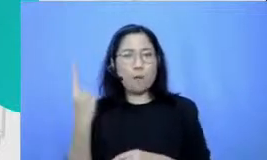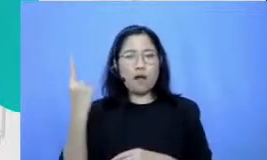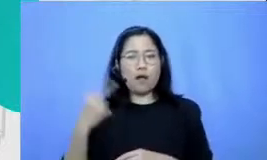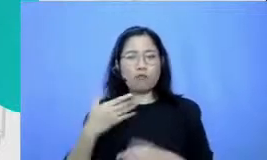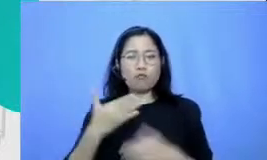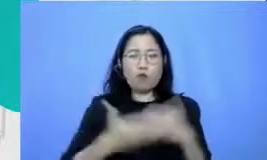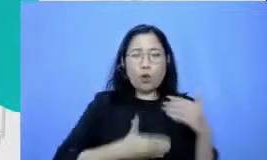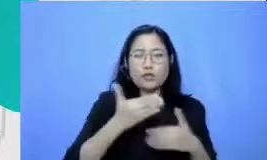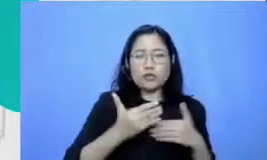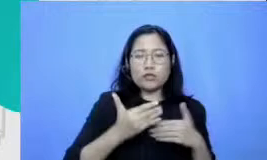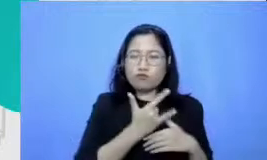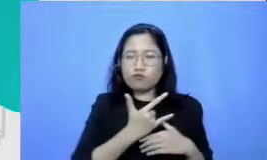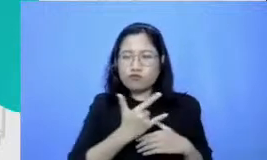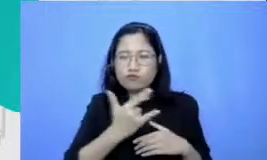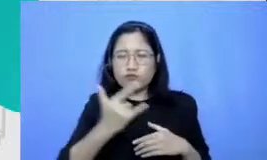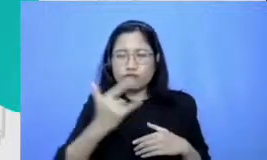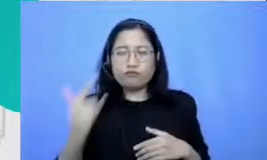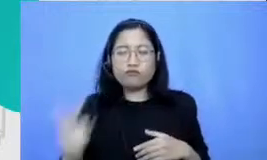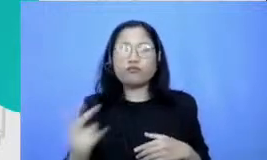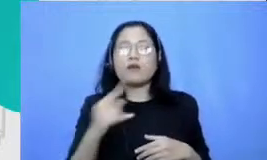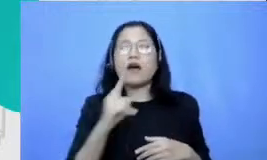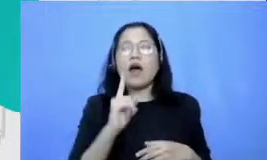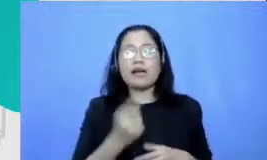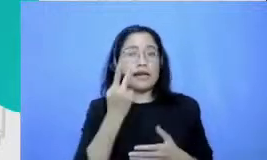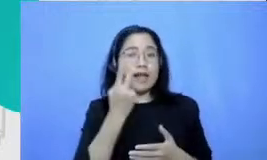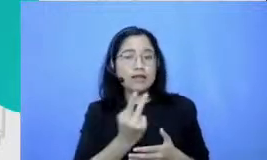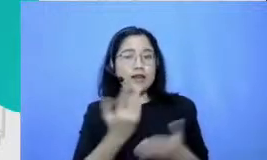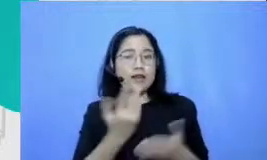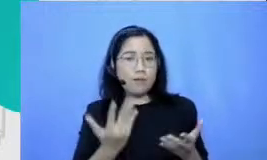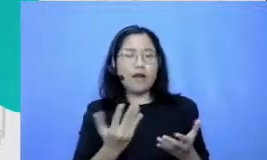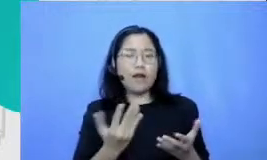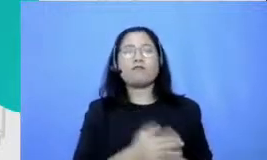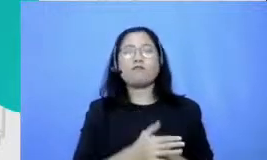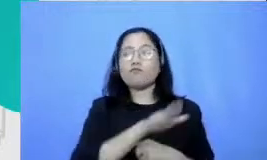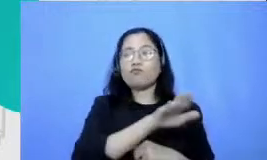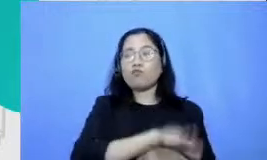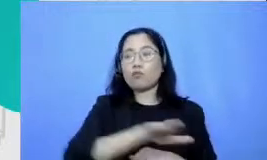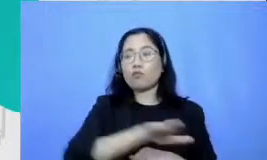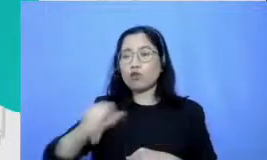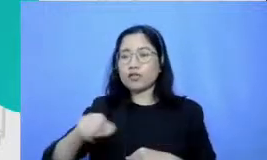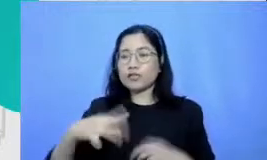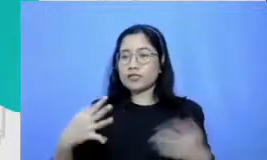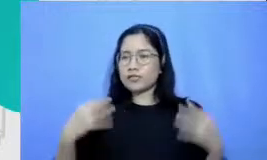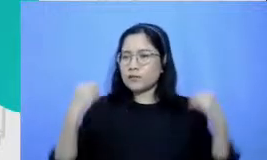satu hal yang mulai kelihatan nanti adalah bahwa murid-muridnya semangat dan murid-muridnya akan